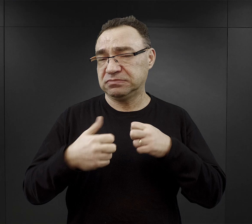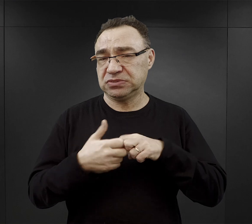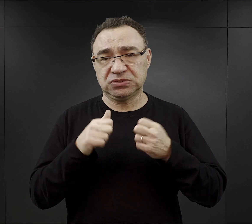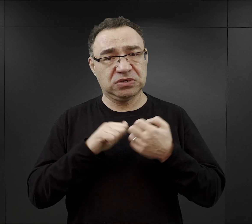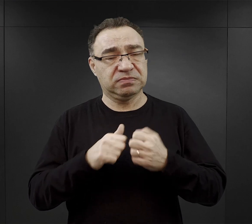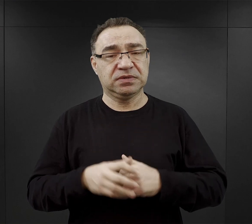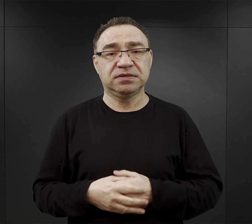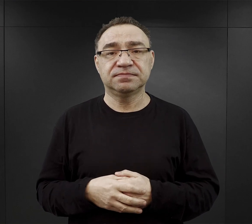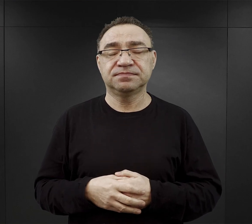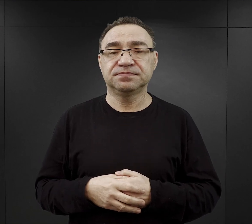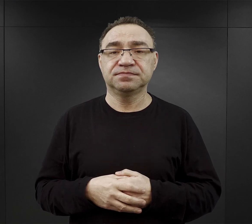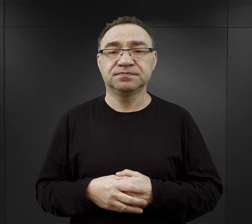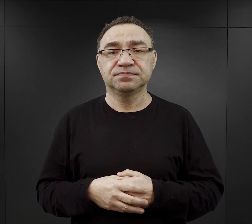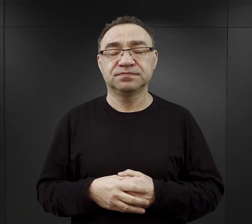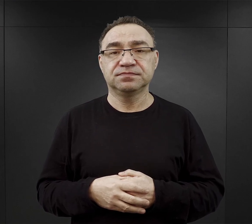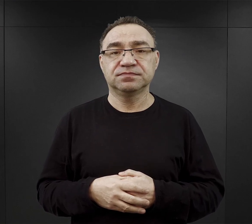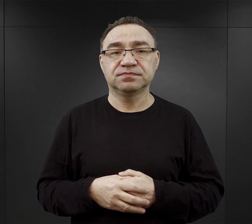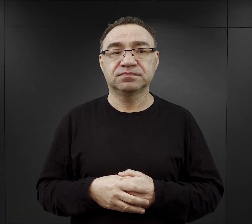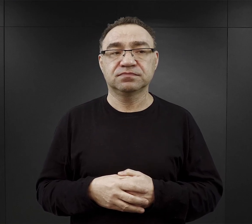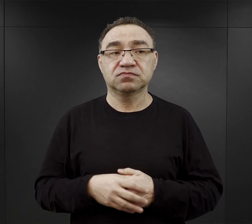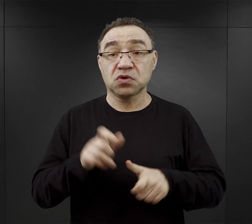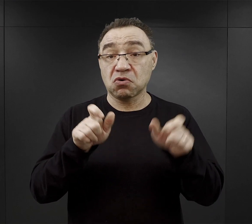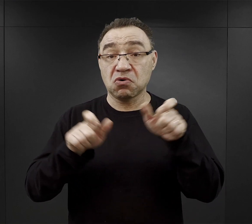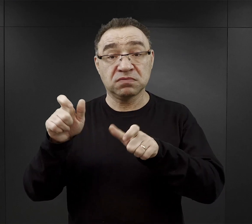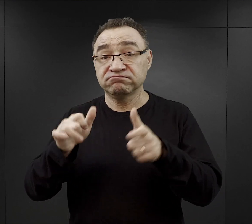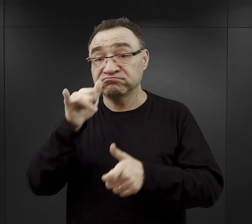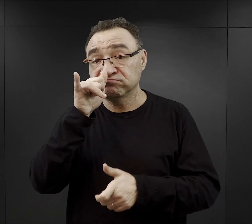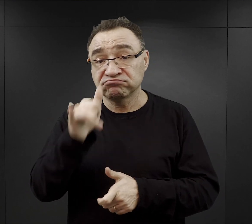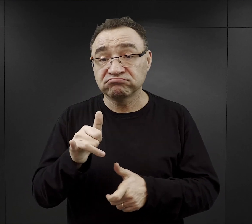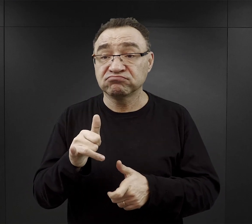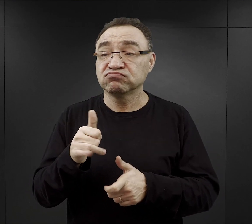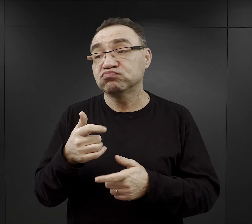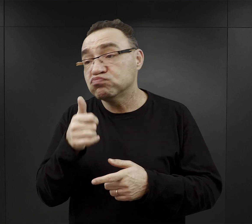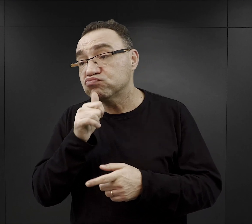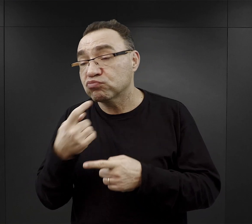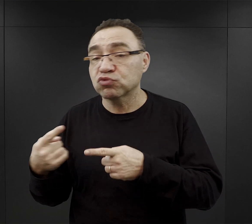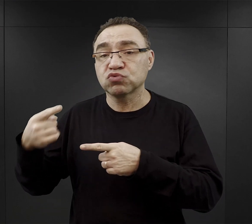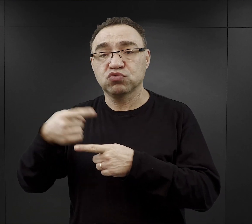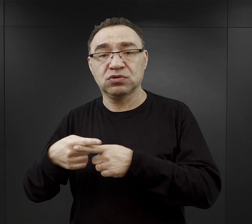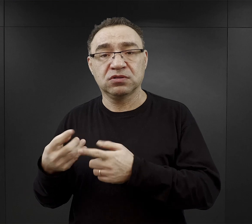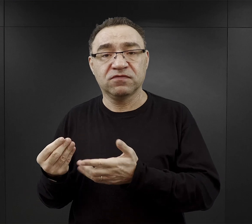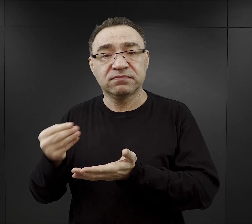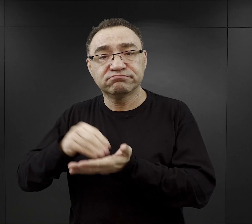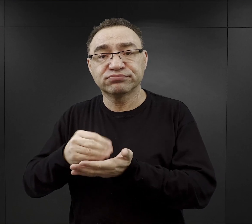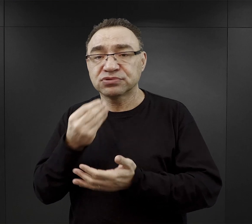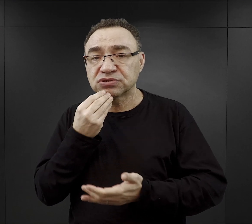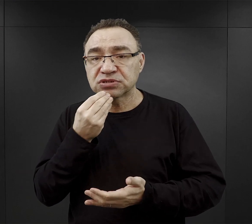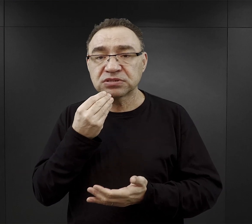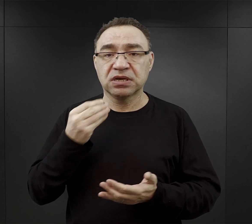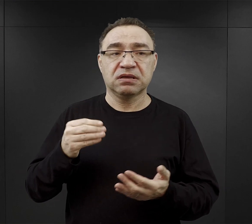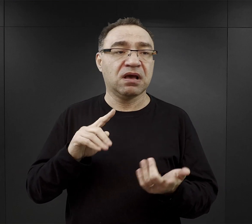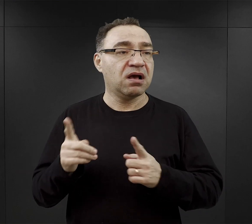Ci którzy nie mieli możliwości zdobycia jakiejś dodatkowej porcji żywności czy nie dostawali paczek,